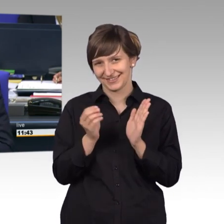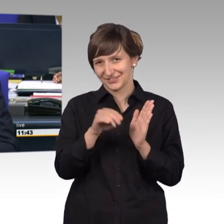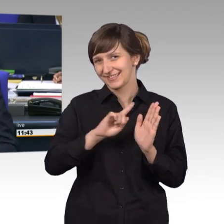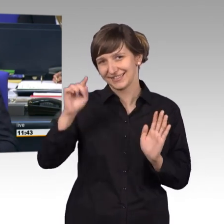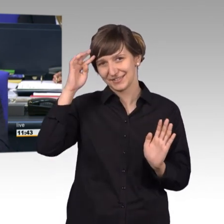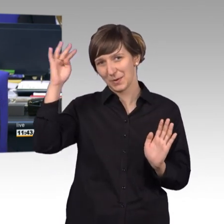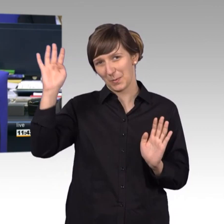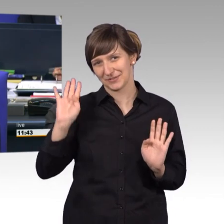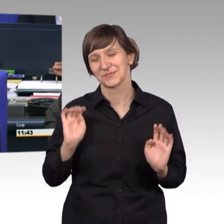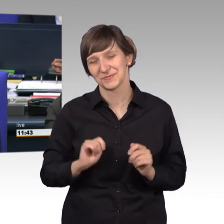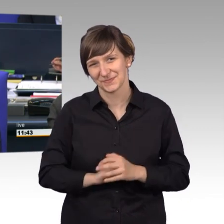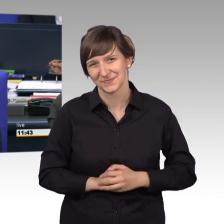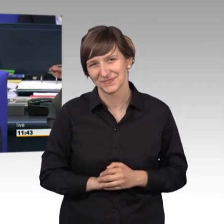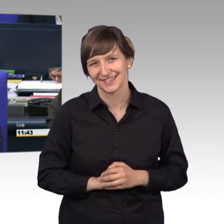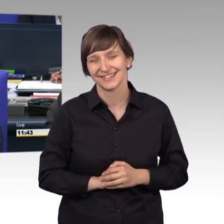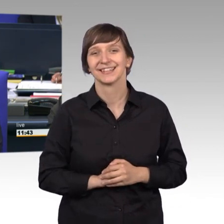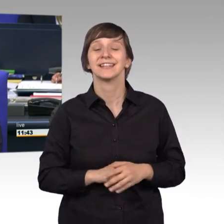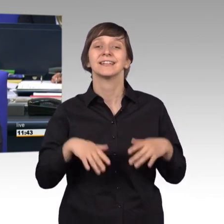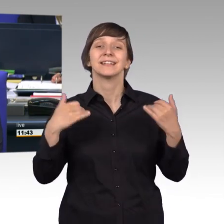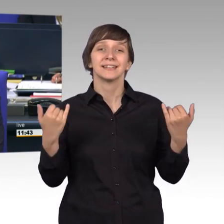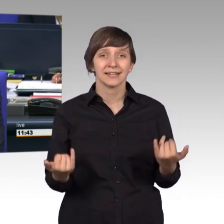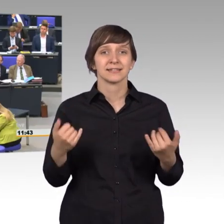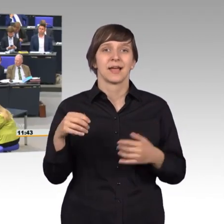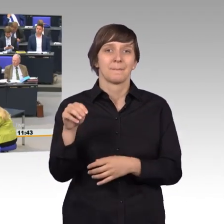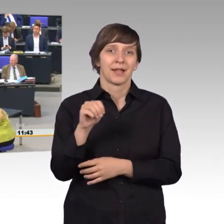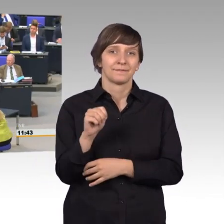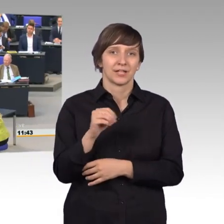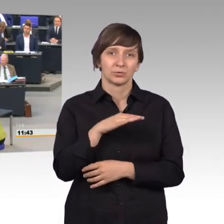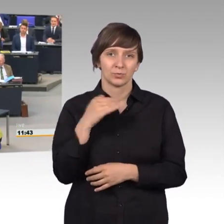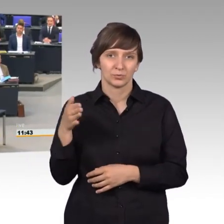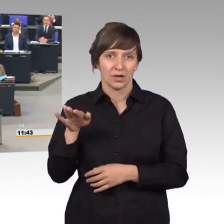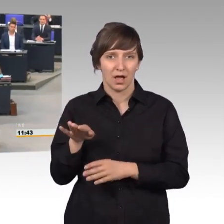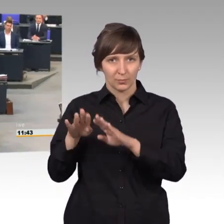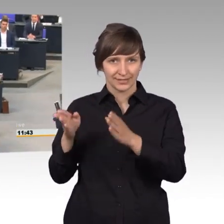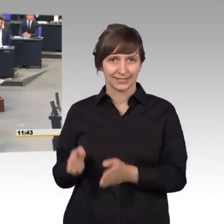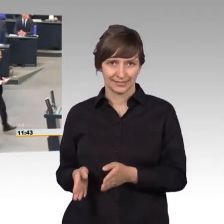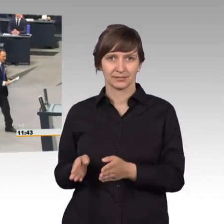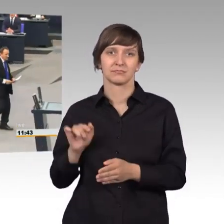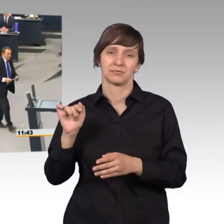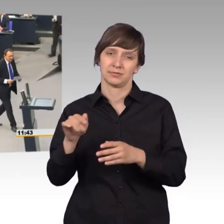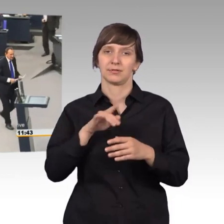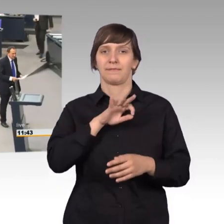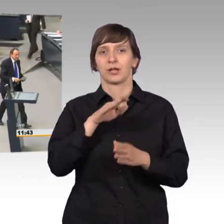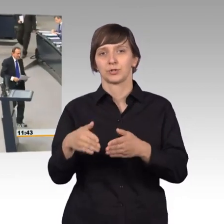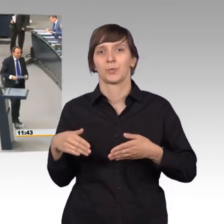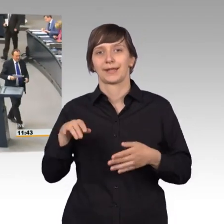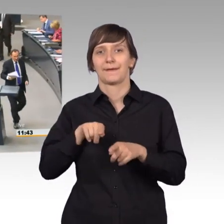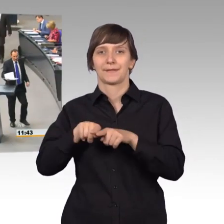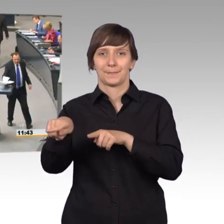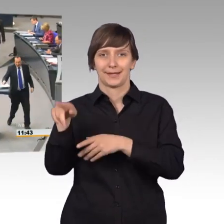Als nächstes erteile ich dem Kollegen Manfred Todtenhausen für die FDP-Fraktion das Wort. [Beifall]